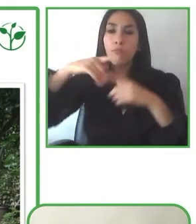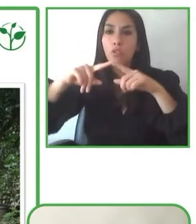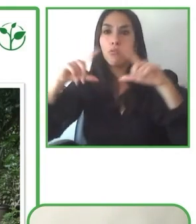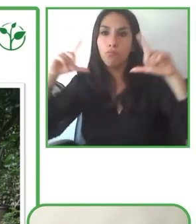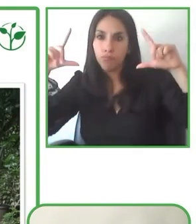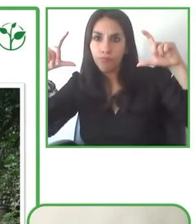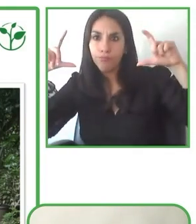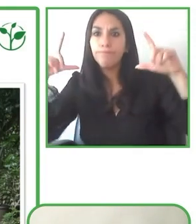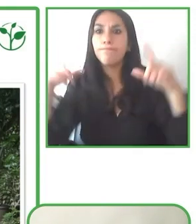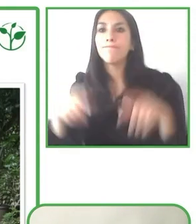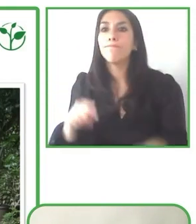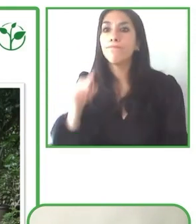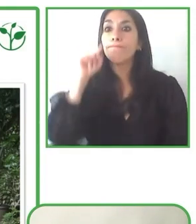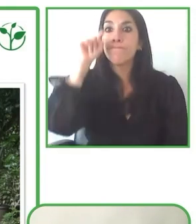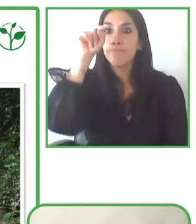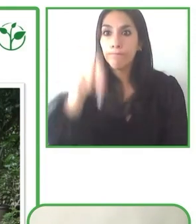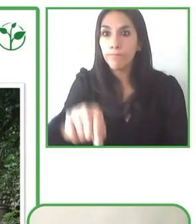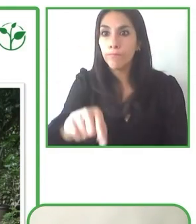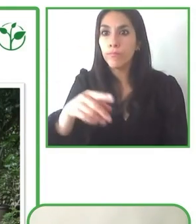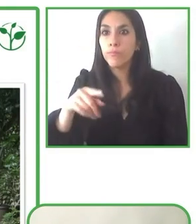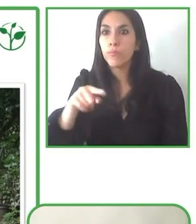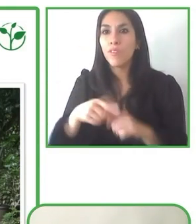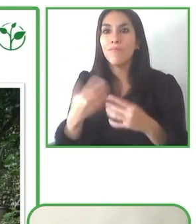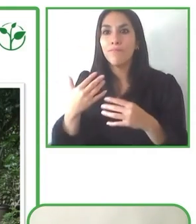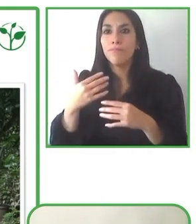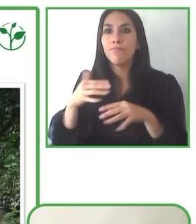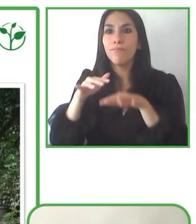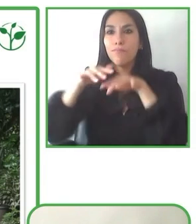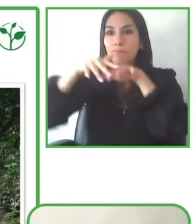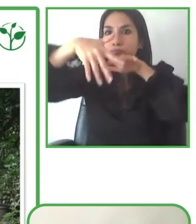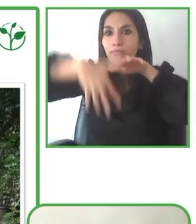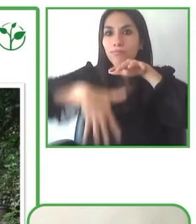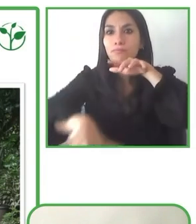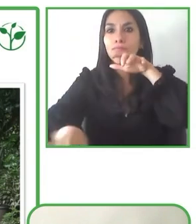¿De no ser así, cómo se podría profundizar en este desarrollo?